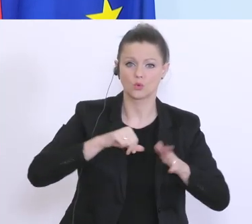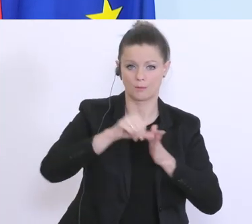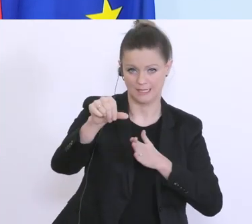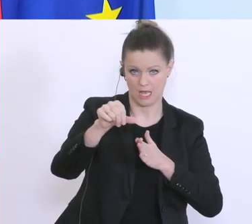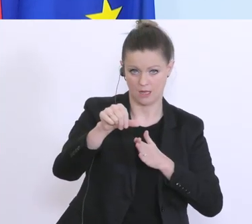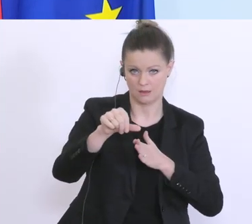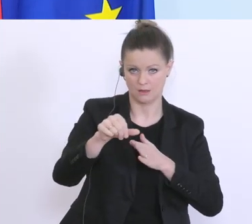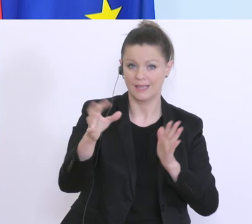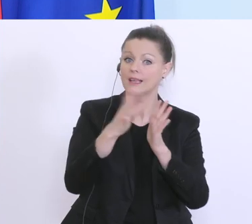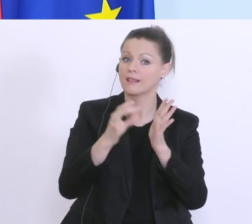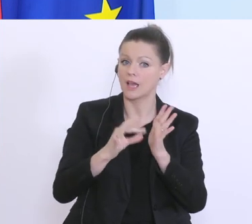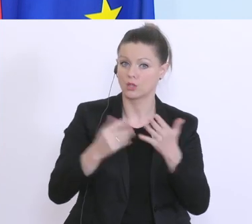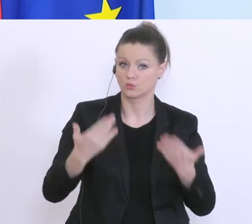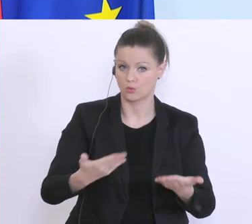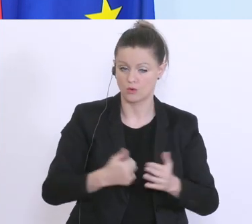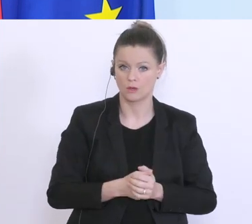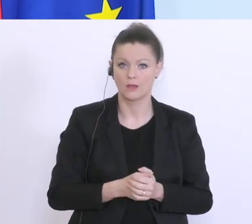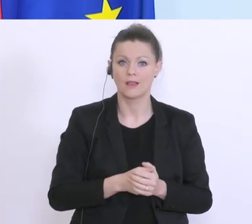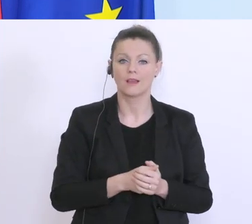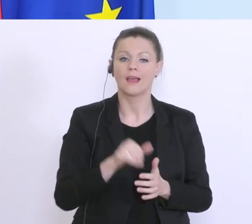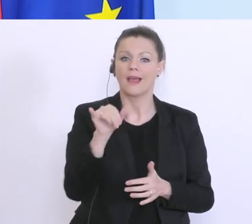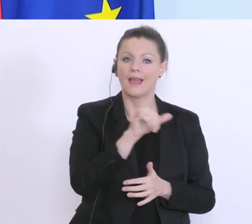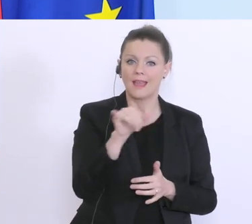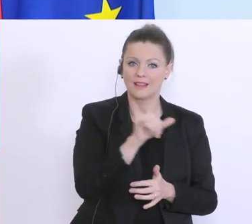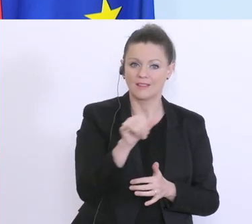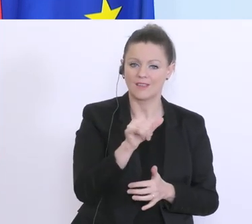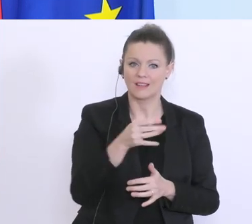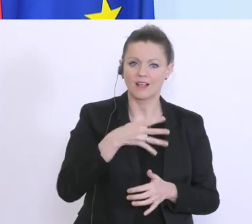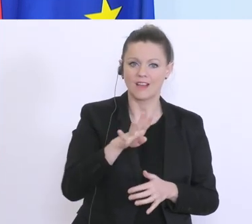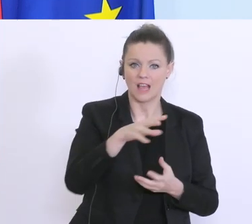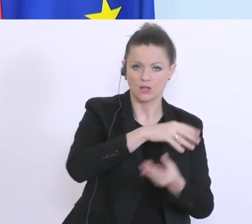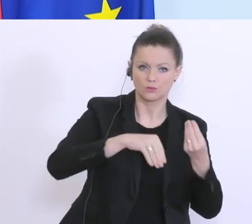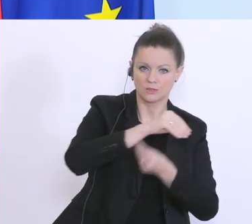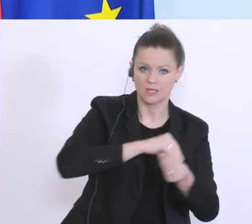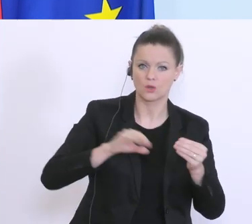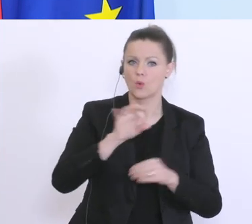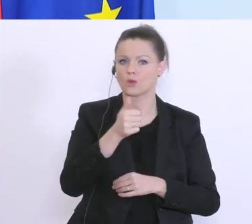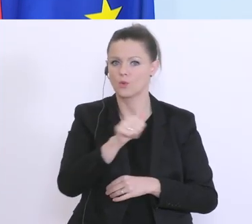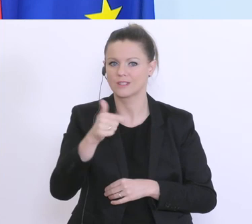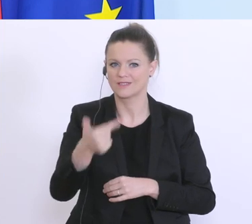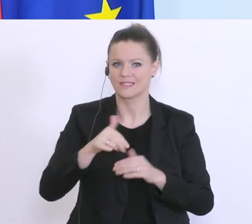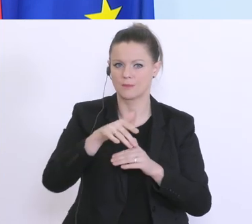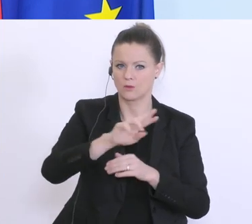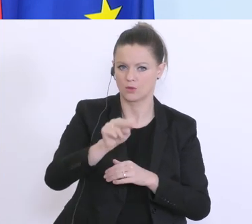Kriterien, entweder, maximale Höhe Quartalsumsatz oder 120 Millionen Euro und 75 % der